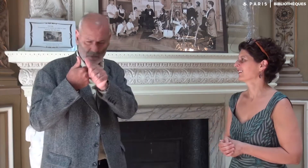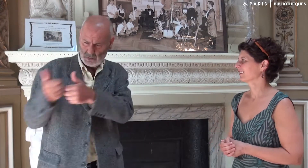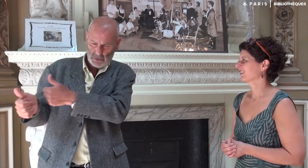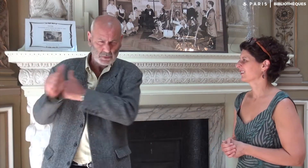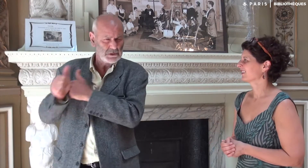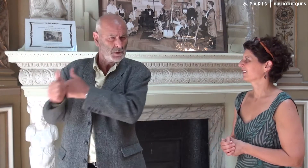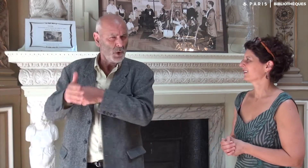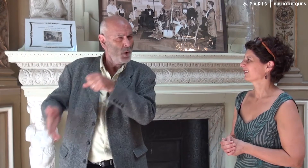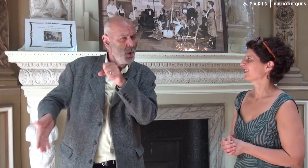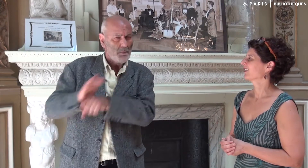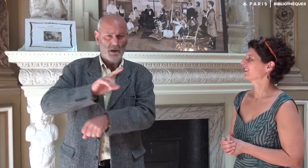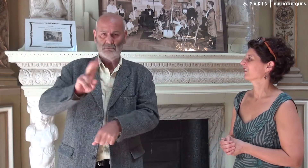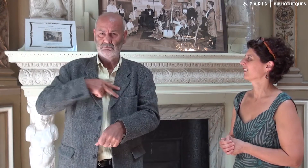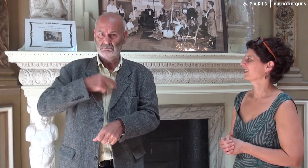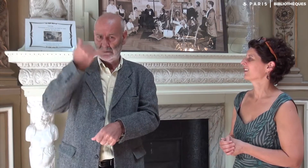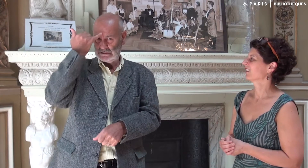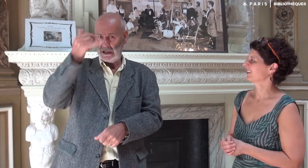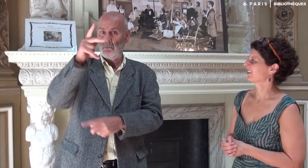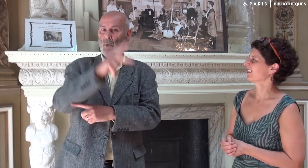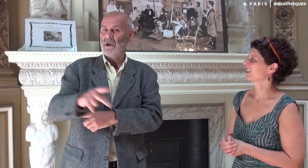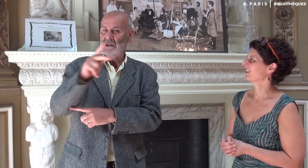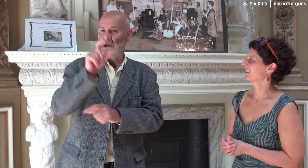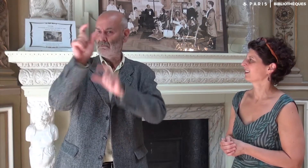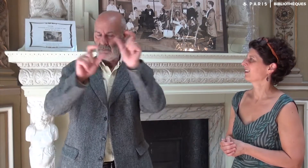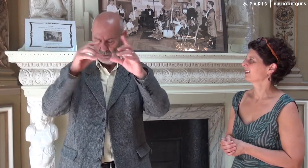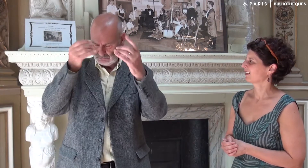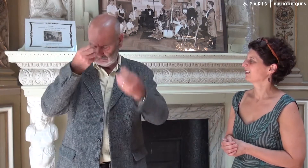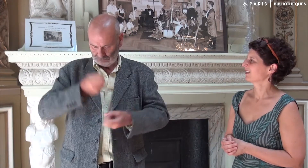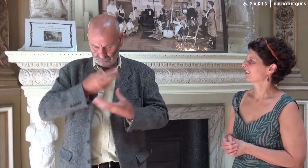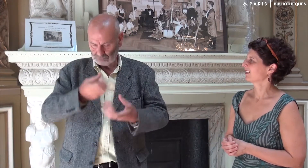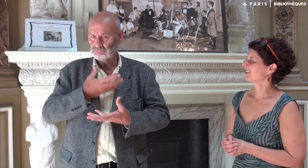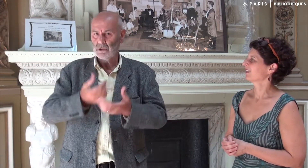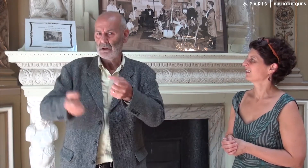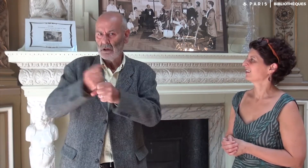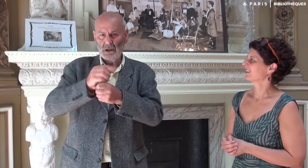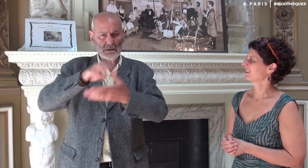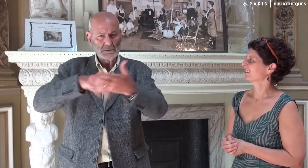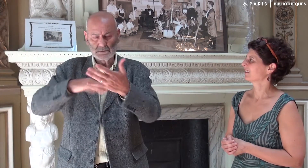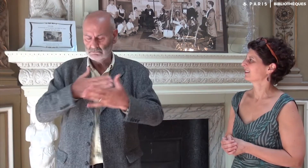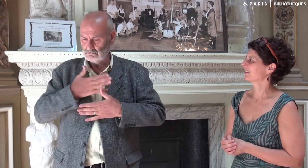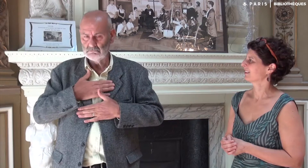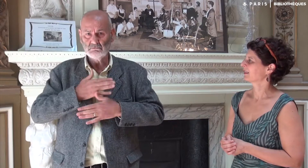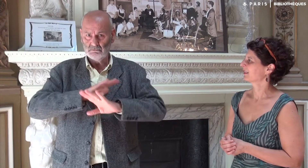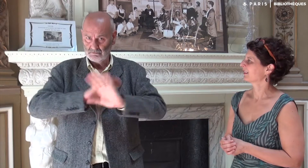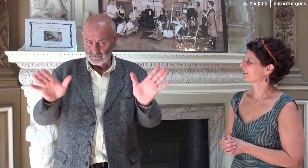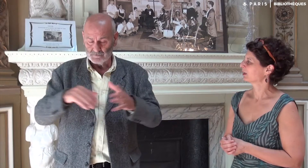Katia a suivi complètement mes idées, qui m’appartiennent, ma création, mon expression.